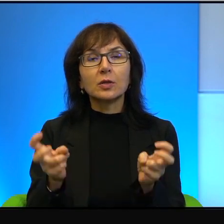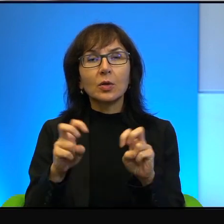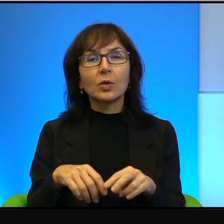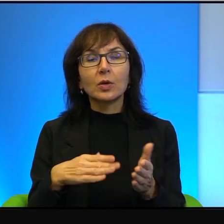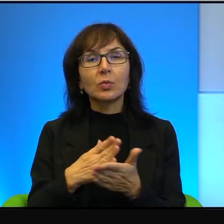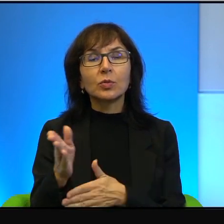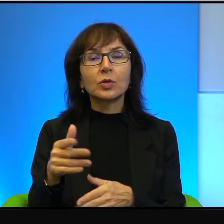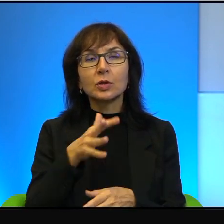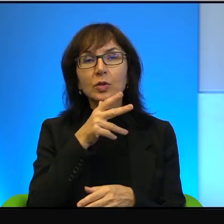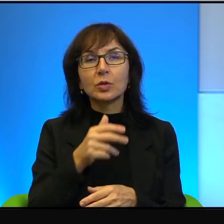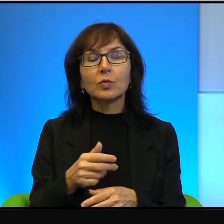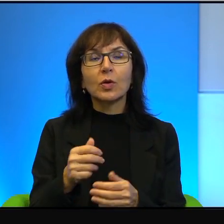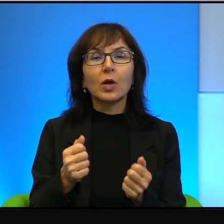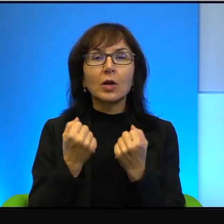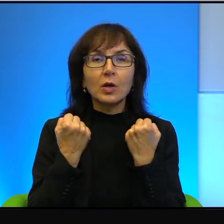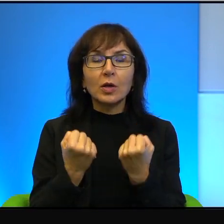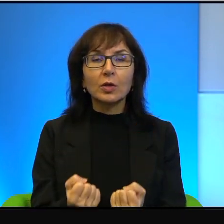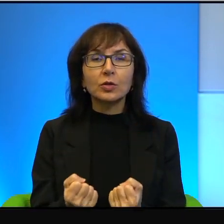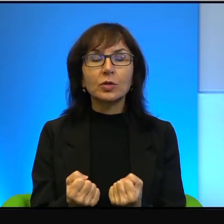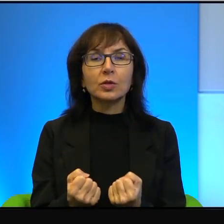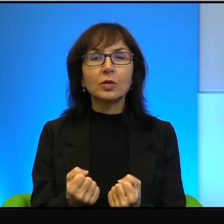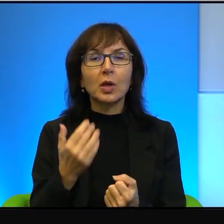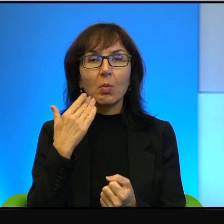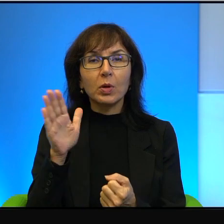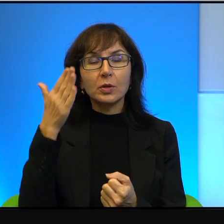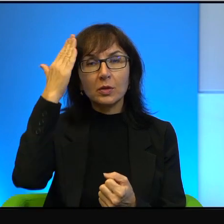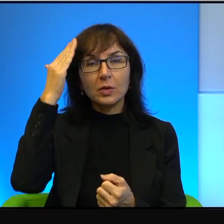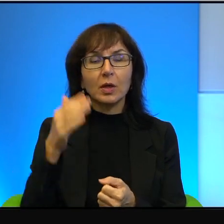najsilniejsze, najbardziej znane są zakładane przez Żydów i to